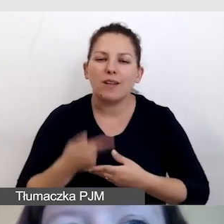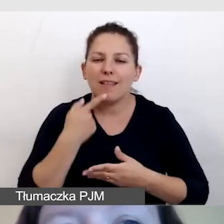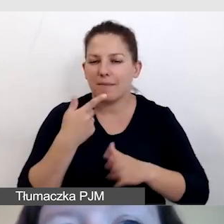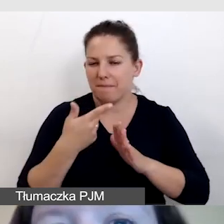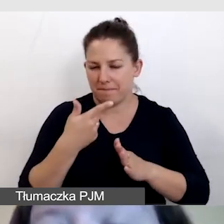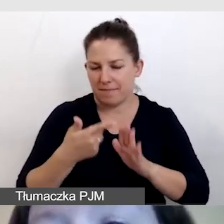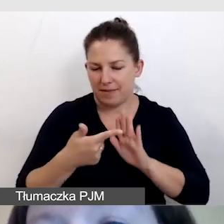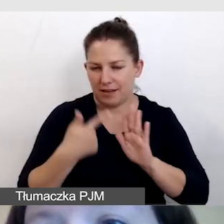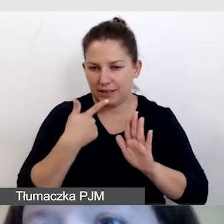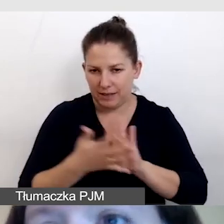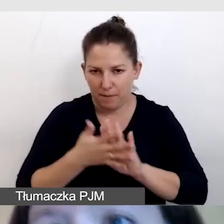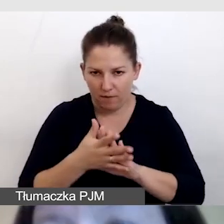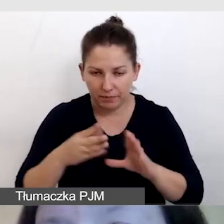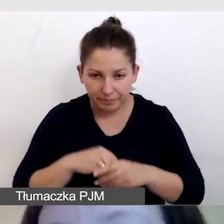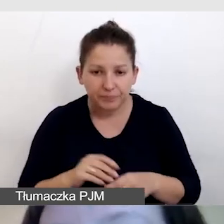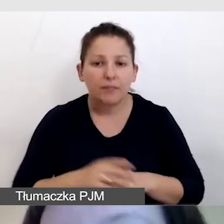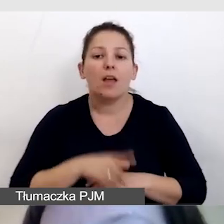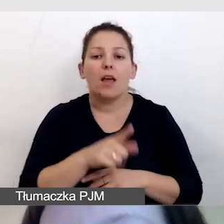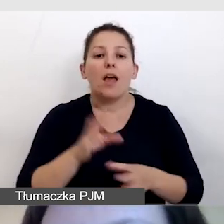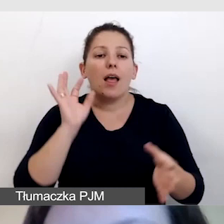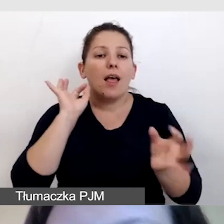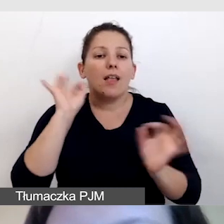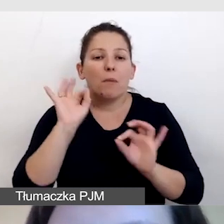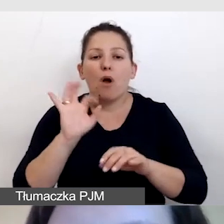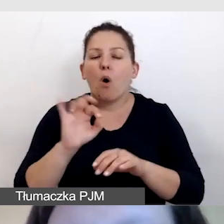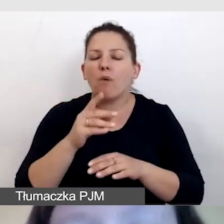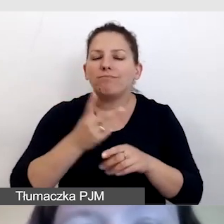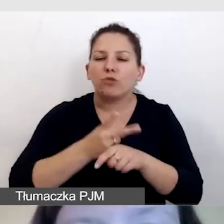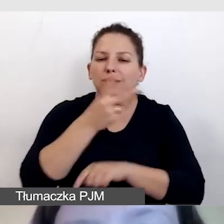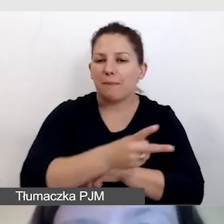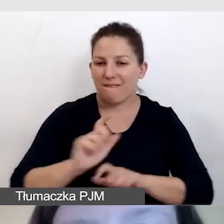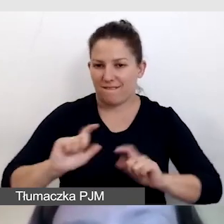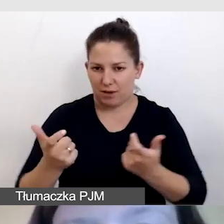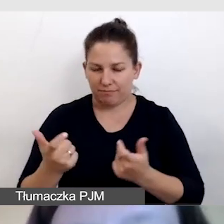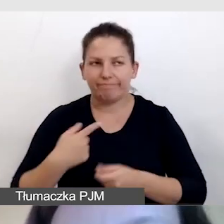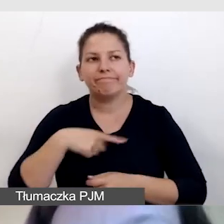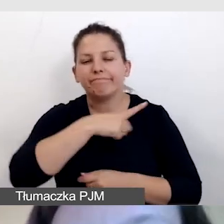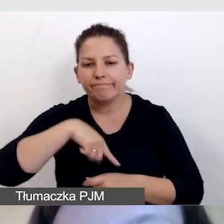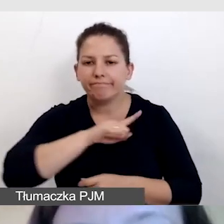Przygotowujemy informację o dostępności wydarzenia. Dbamy o to, by była opracowana